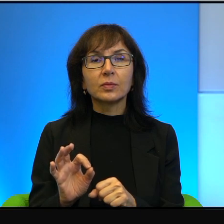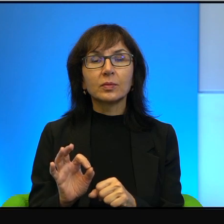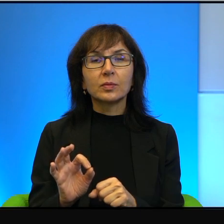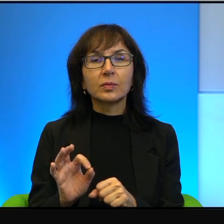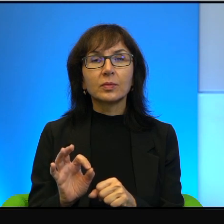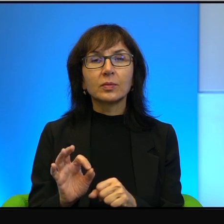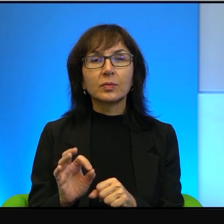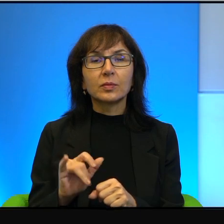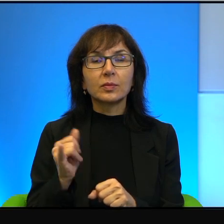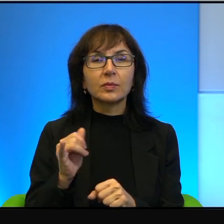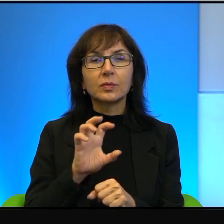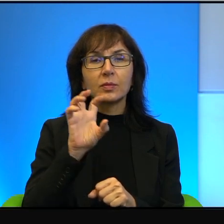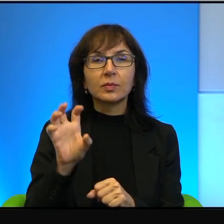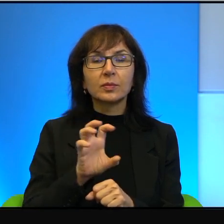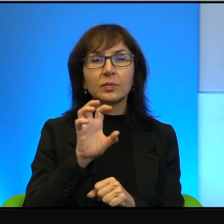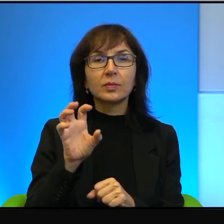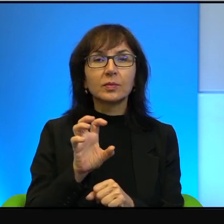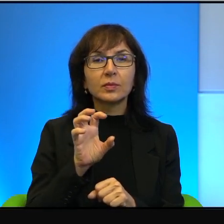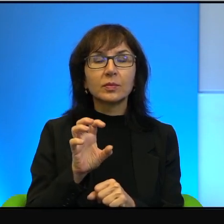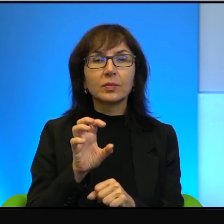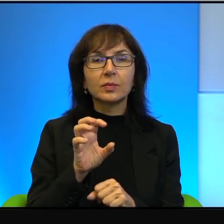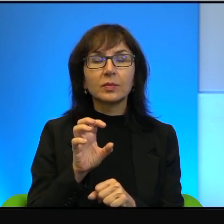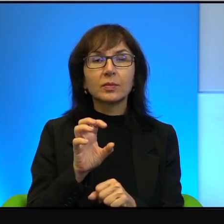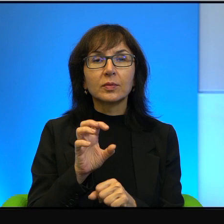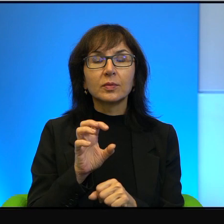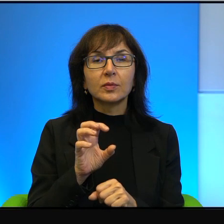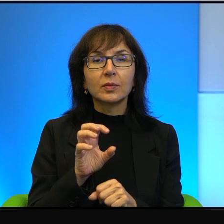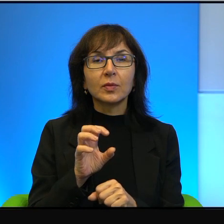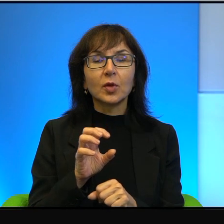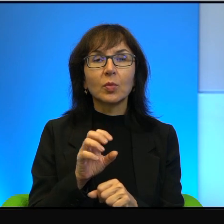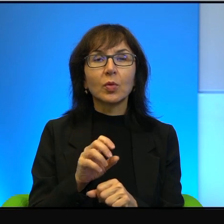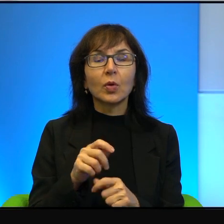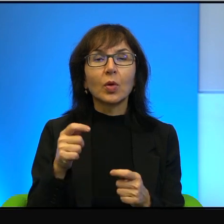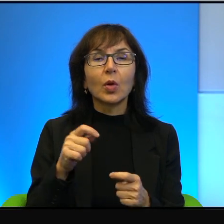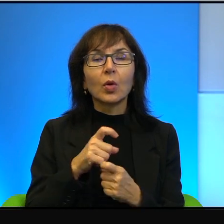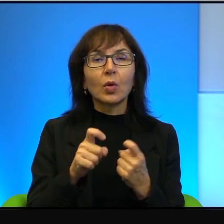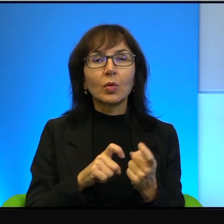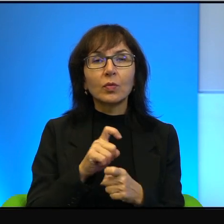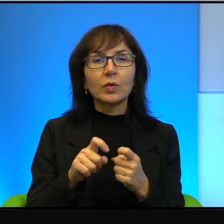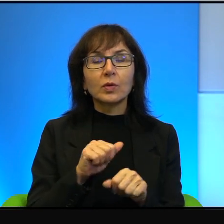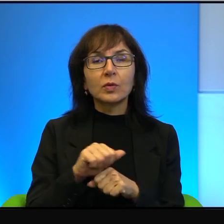Jak się przyglądać też temu konfliktowi, to w jakimś sensie jest naturalne,